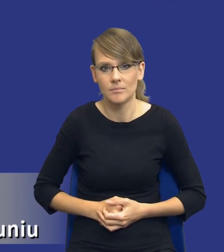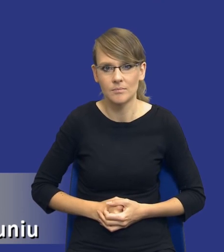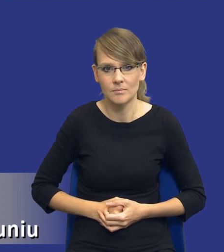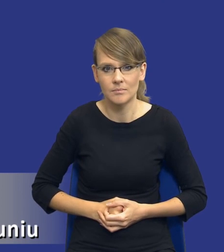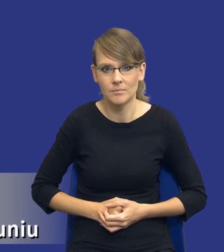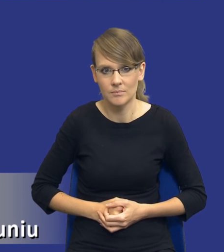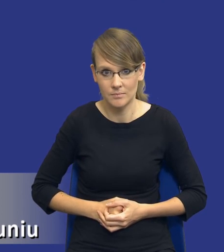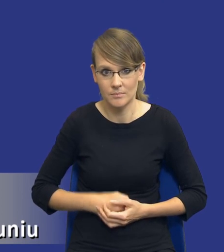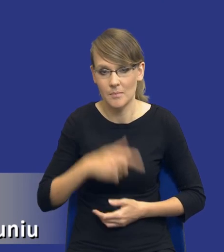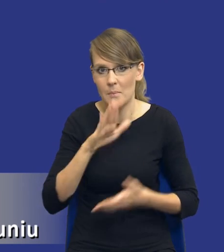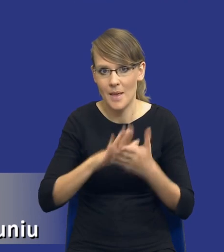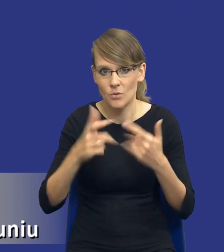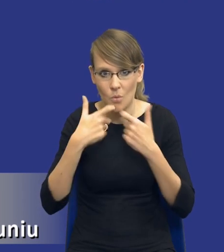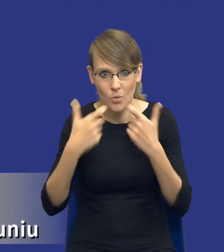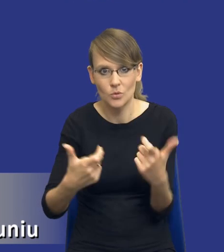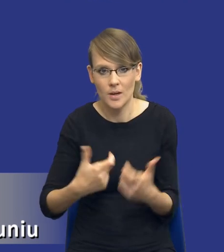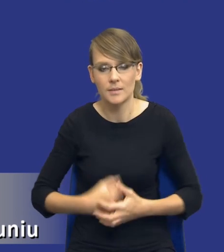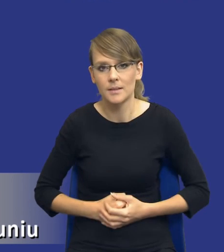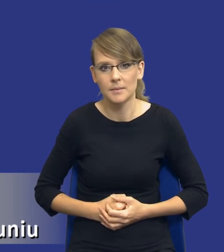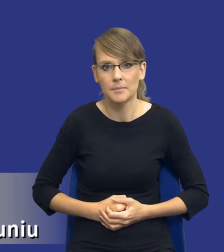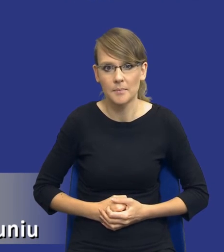negocjacji bez ogłoszenia. I teraz, drodzy Państwo, jakbym